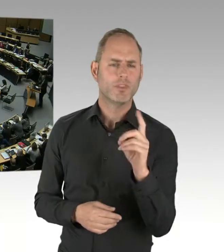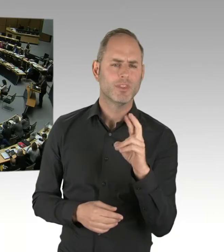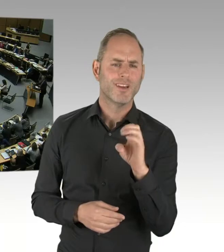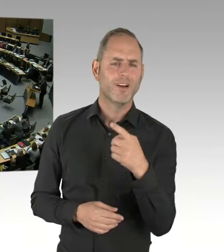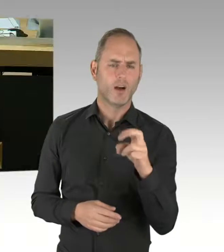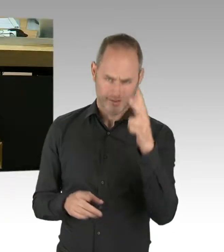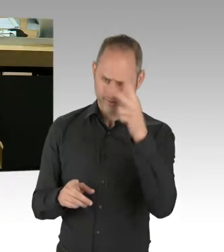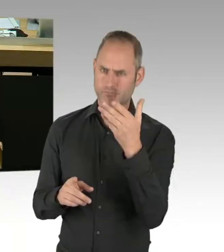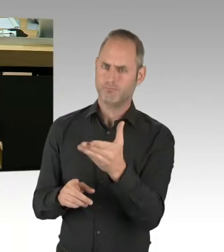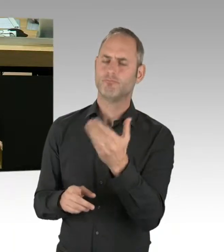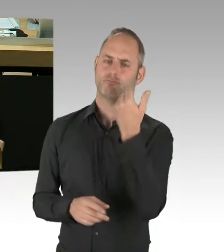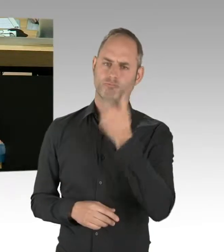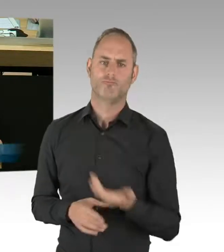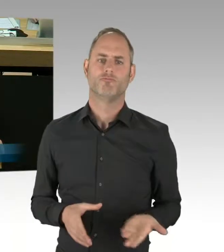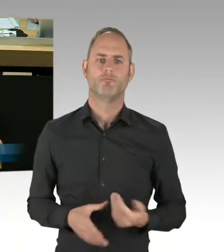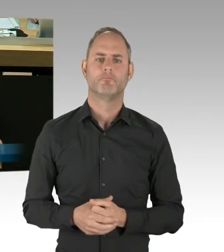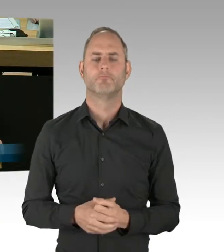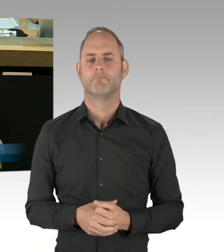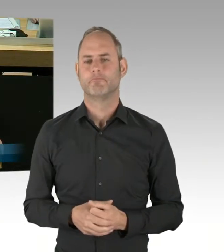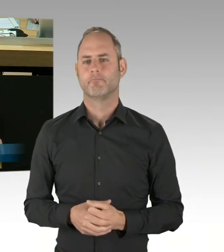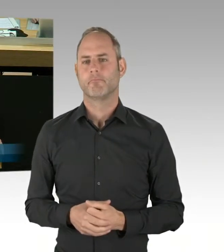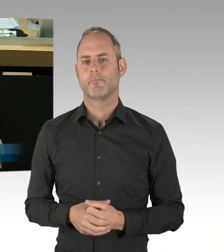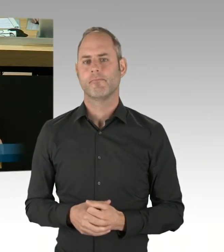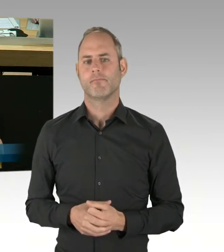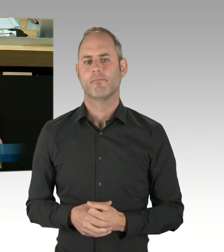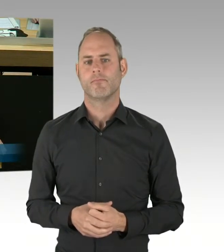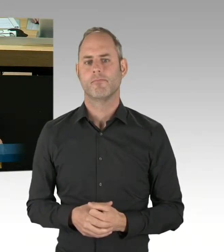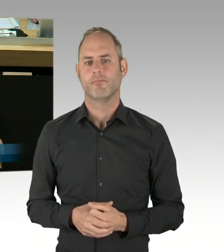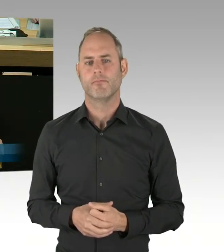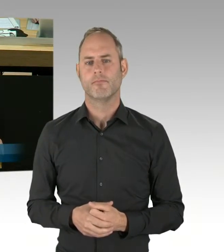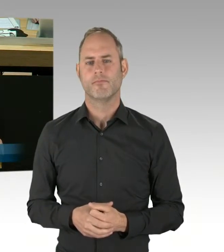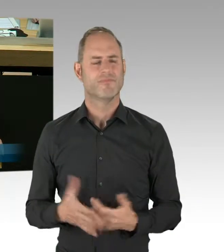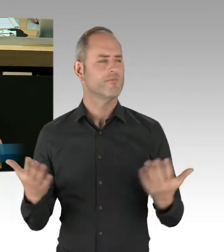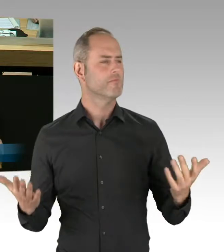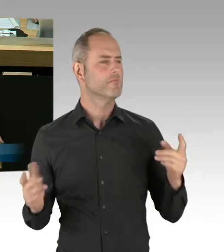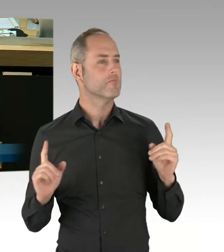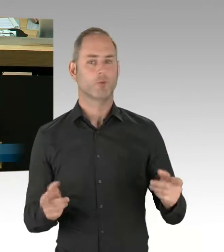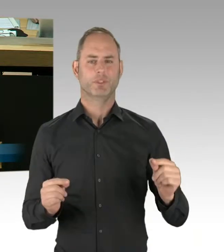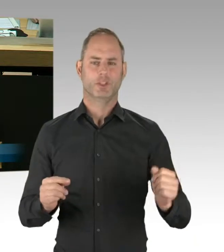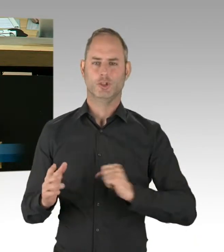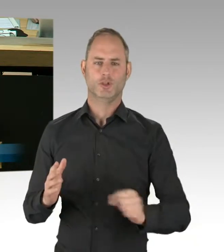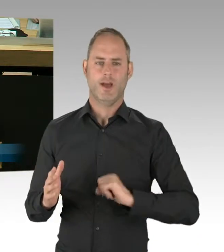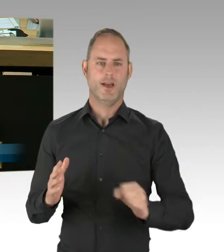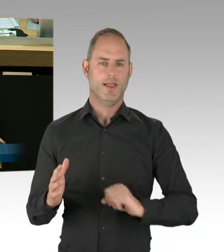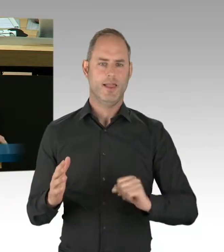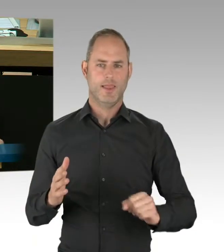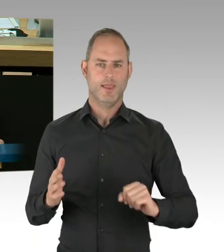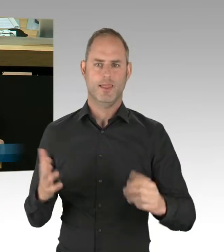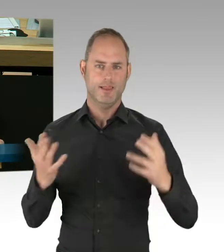(Rednerwechsel) Ja, man muss halt schnell sein, Herr Schneider. Ich frage den Senat: Wie bewertet der Senat den aktuell laufenden Testbetrieb des sogenannten Tasers